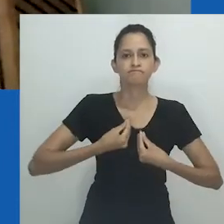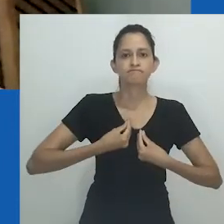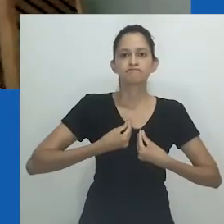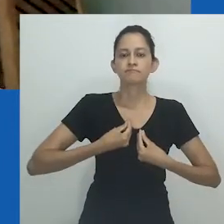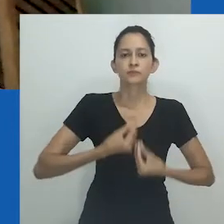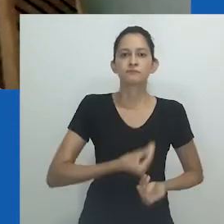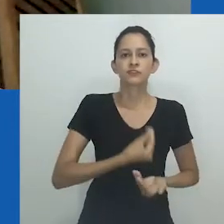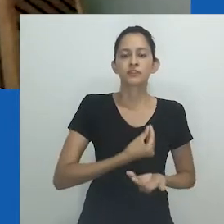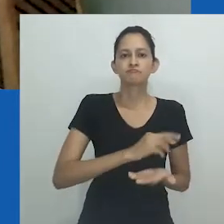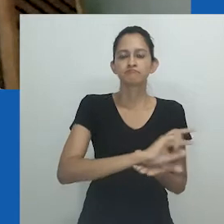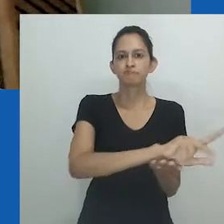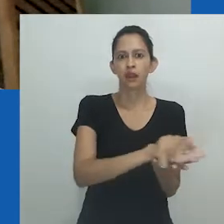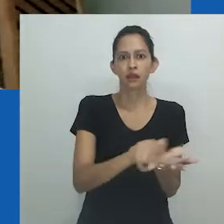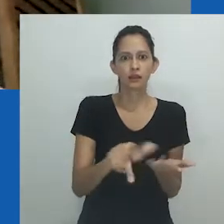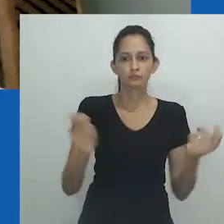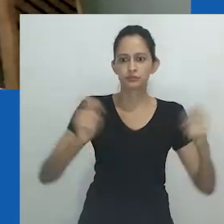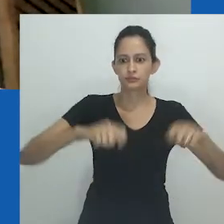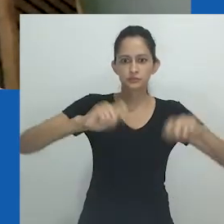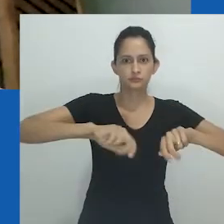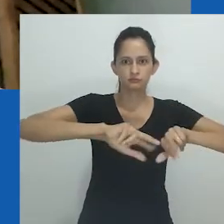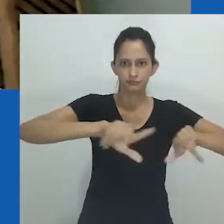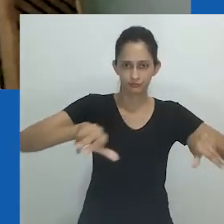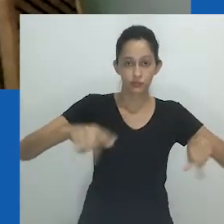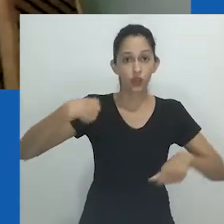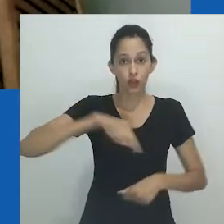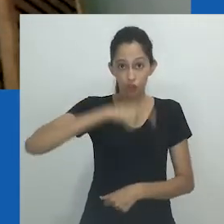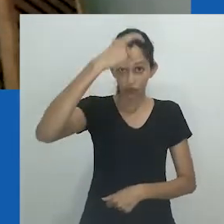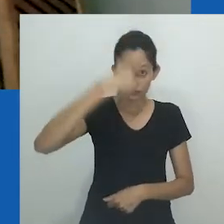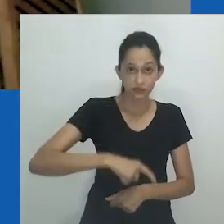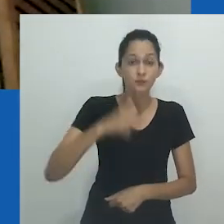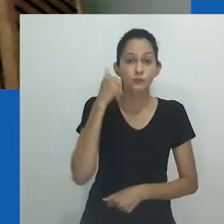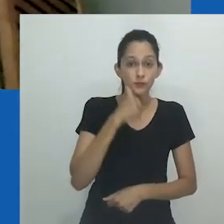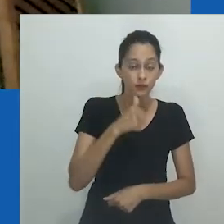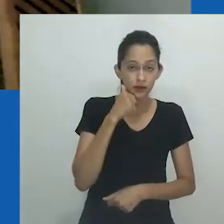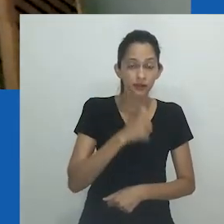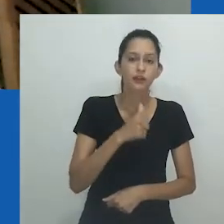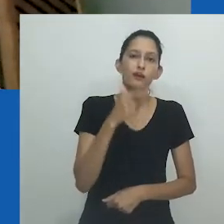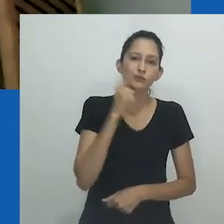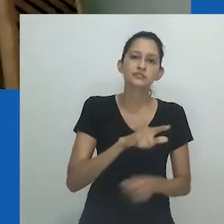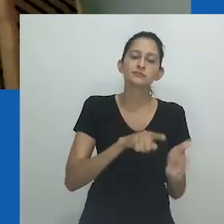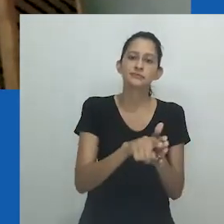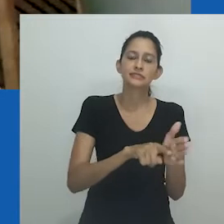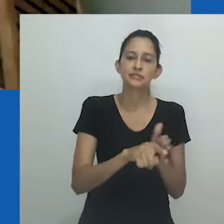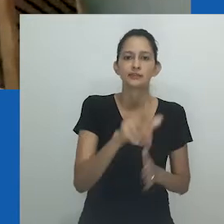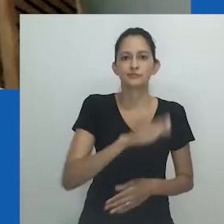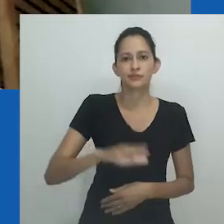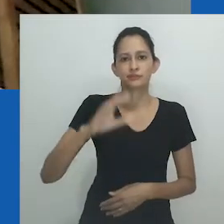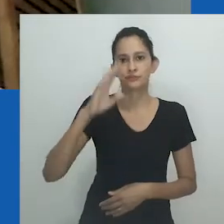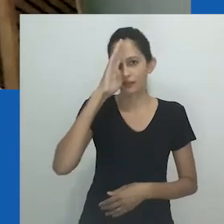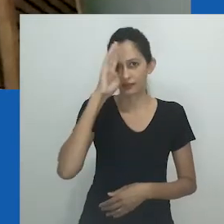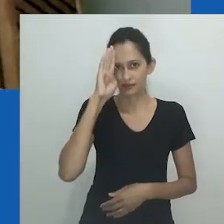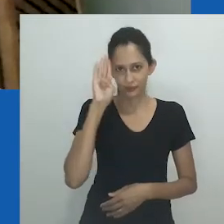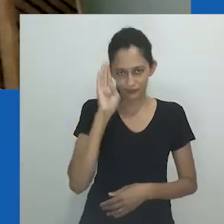nos deram um mundo de possibilidades. Entre elas, a de sermos mulheres produzindo conhecimento no espaço acadêmico.